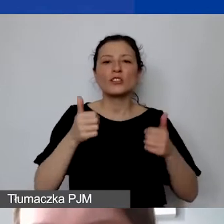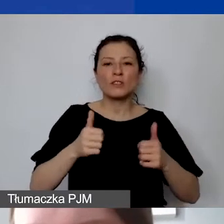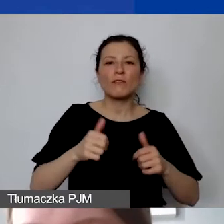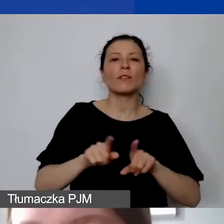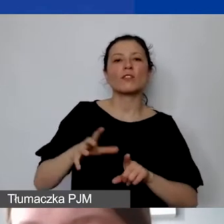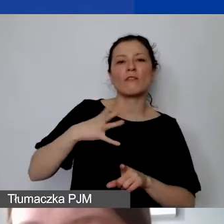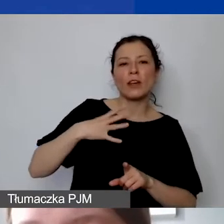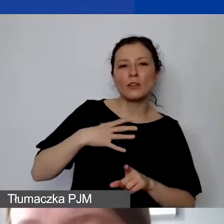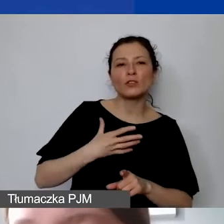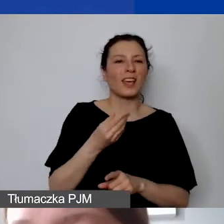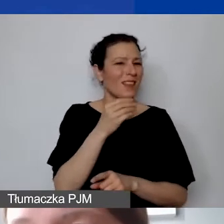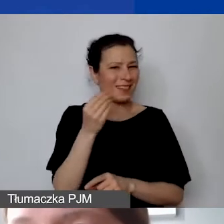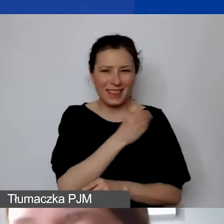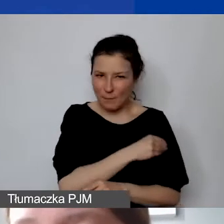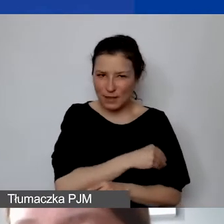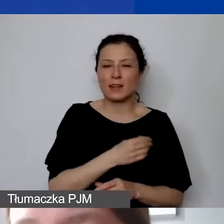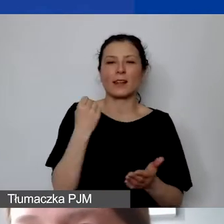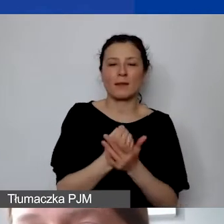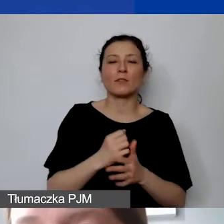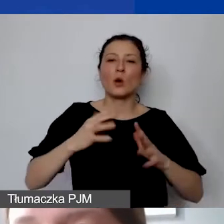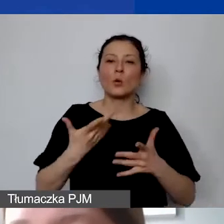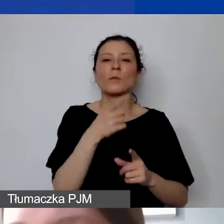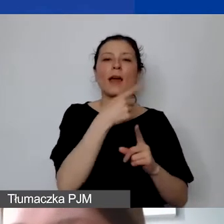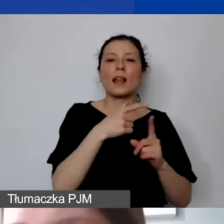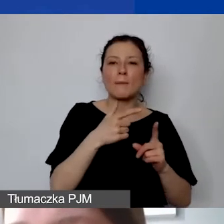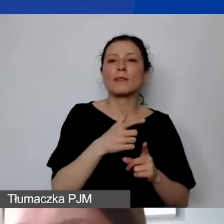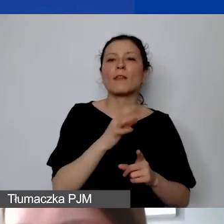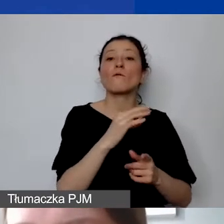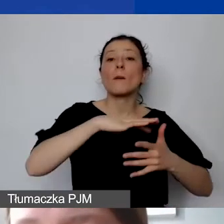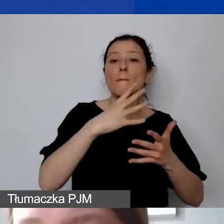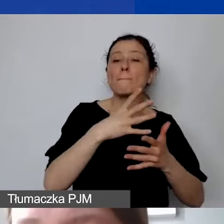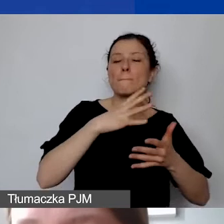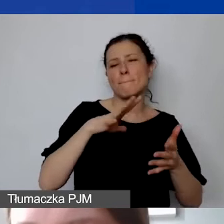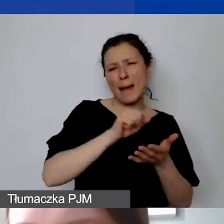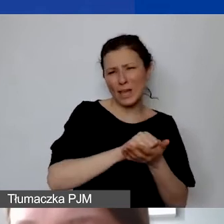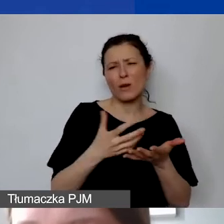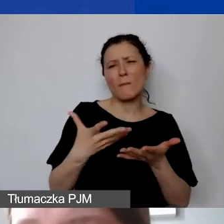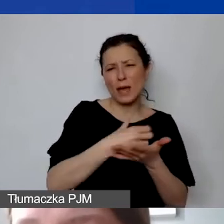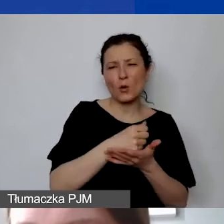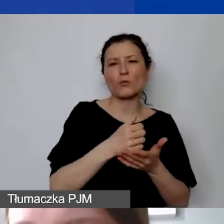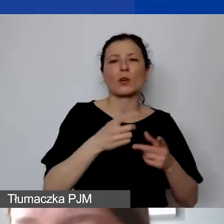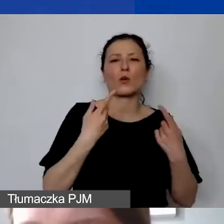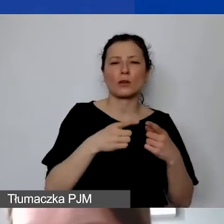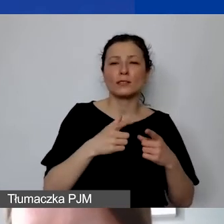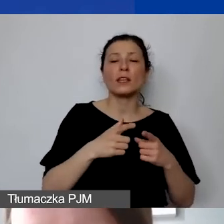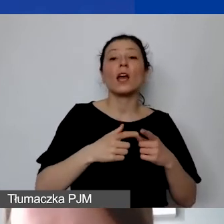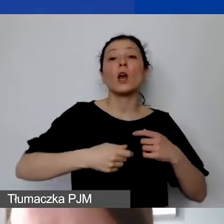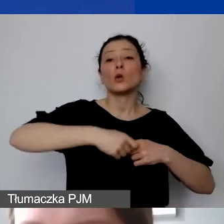Przypominam, że to są składniki majątku organizacji o przewidywanym okresie użytkowania dłuższym niż rok.